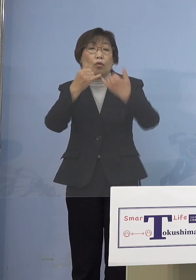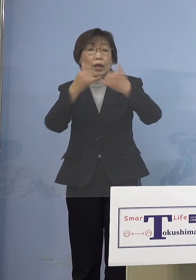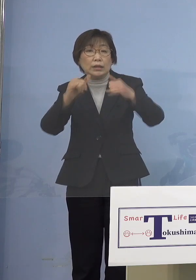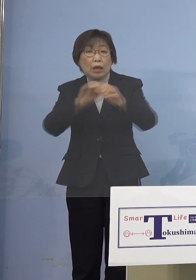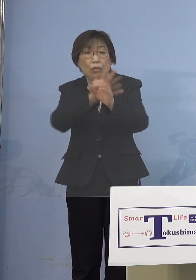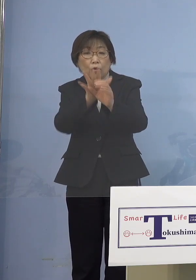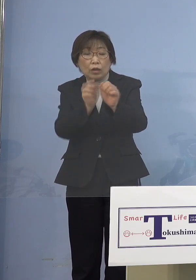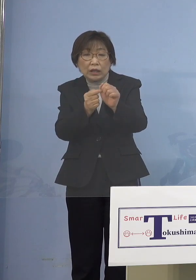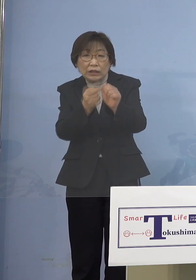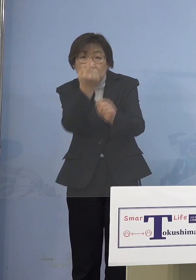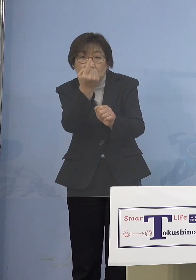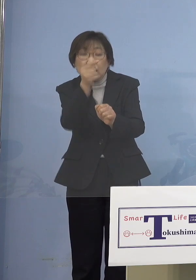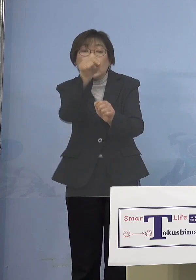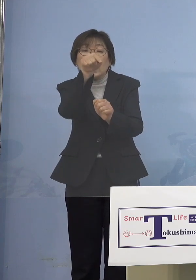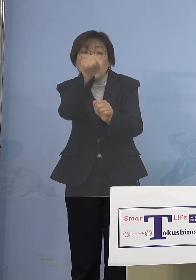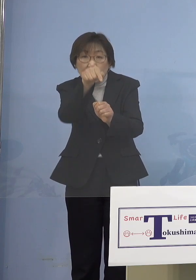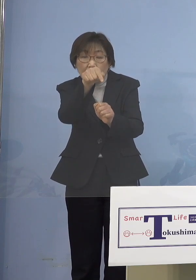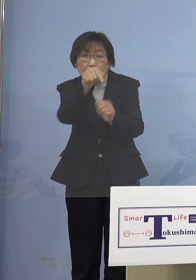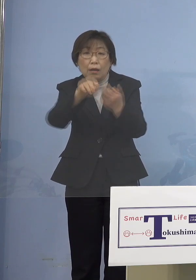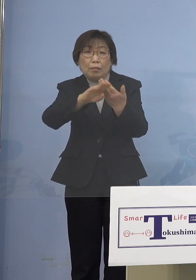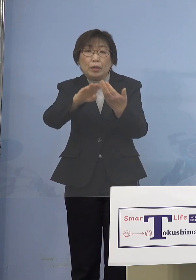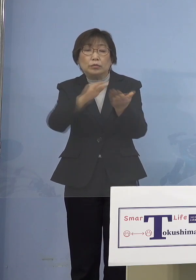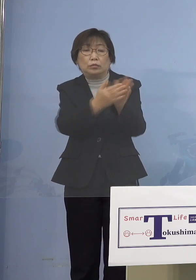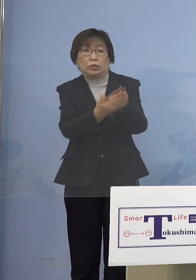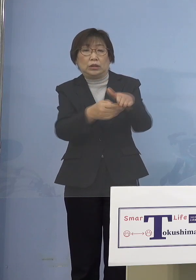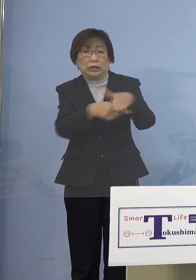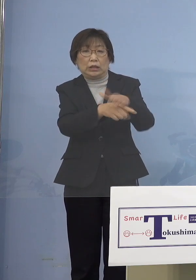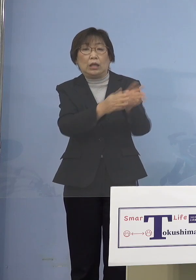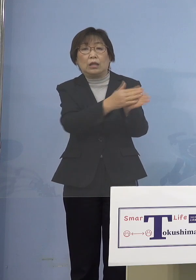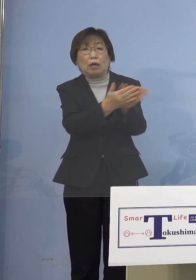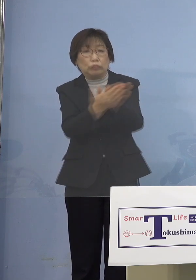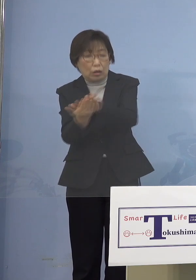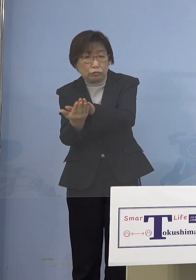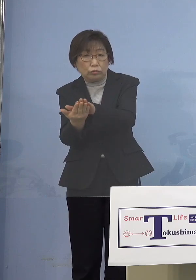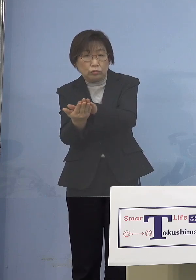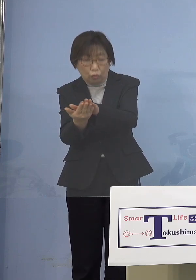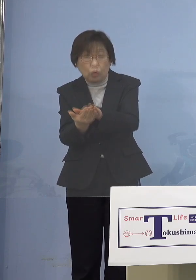そして亡くなっていくということも あり得るということになりますので